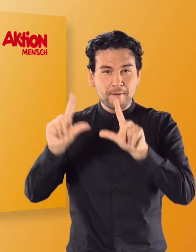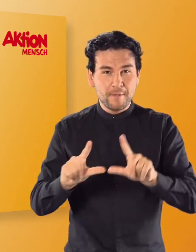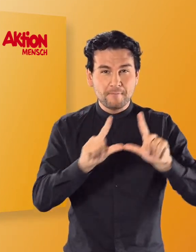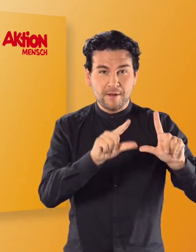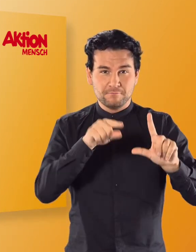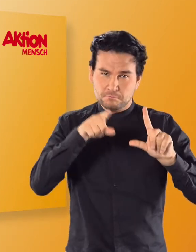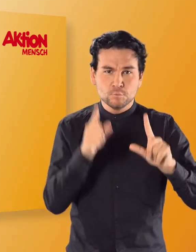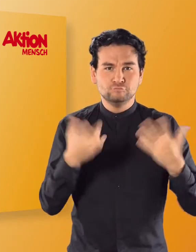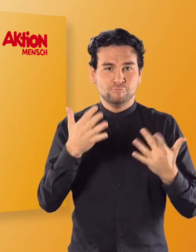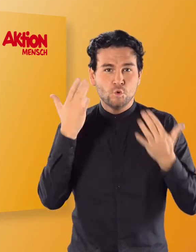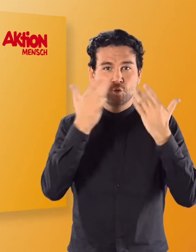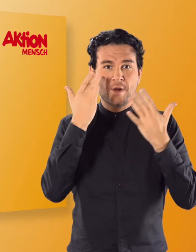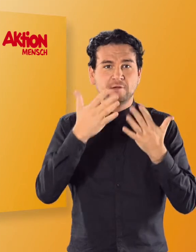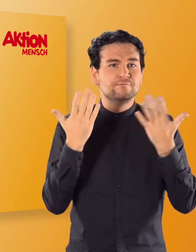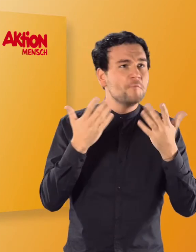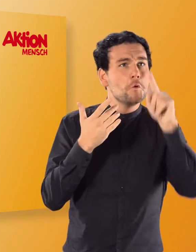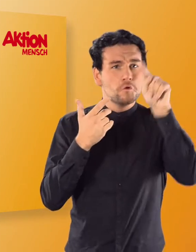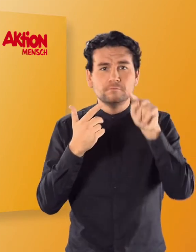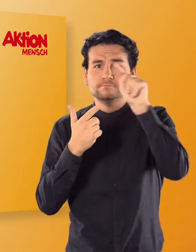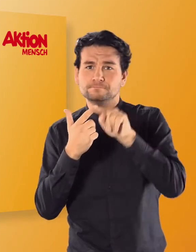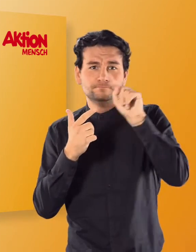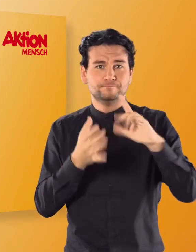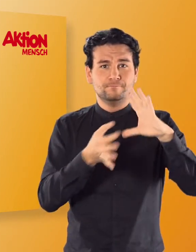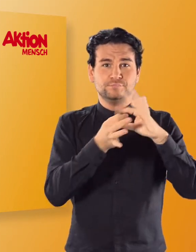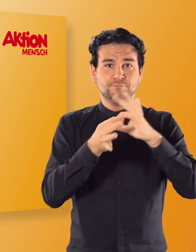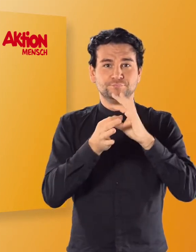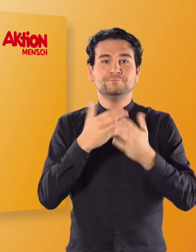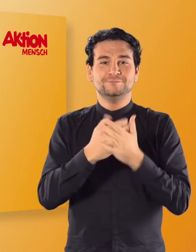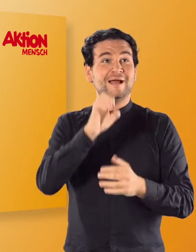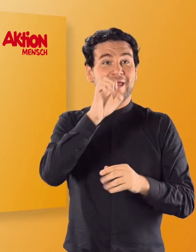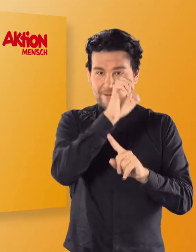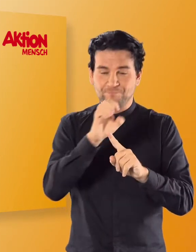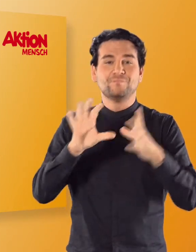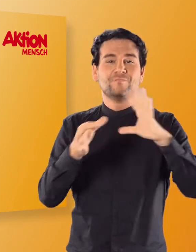welches der vier Wörter mit einem „E“ beginnt. (Irmgard) Elefant